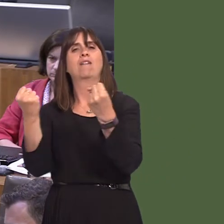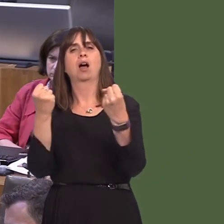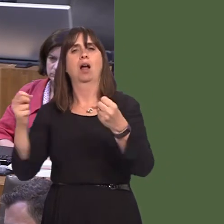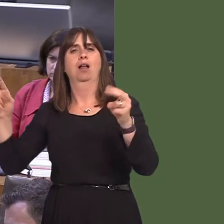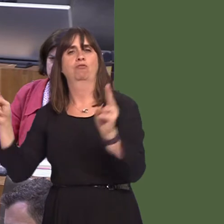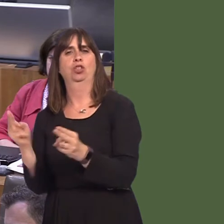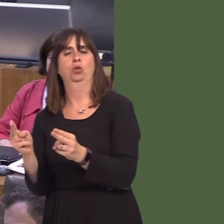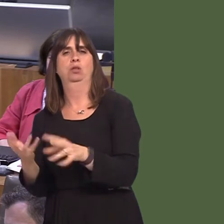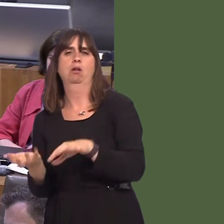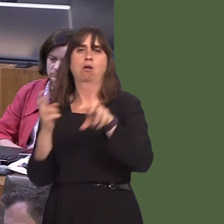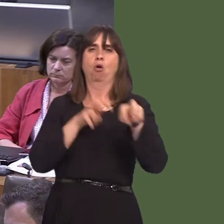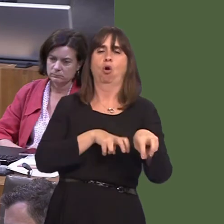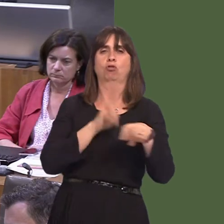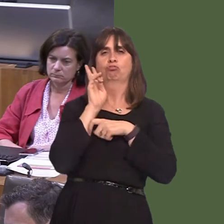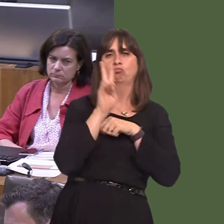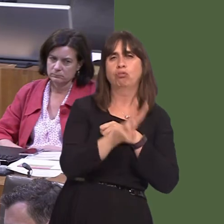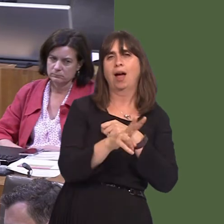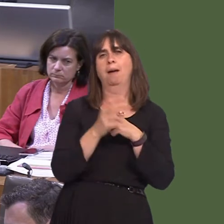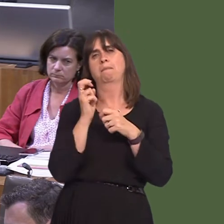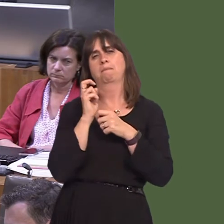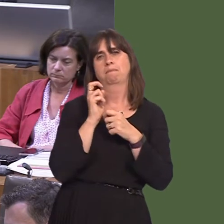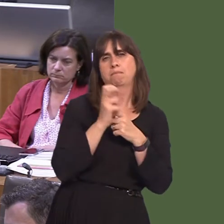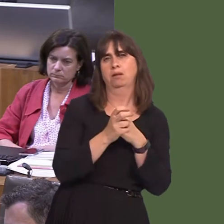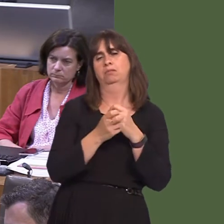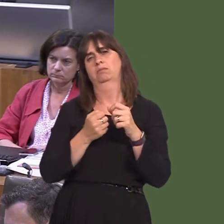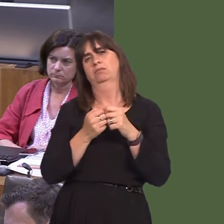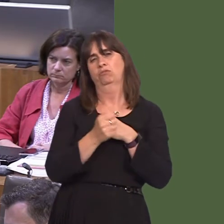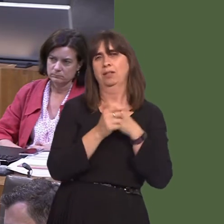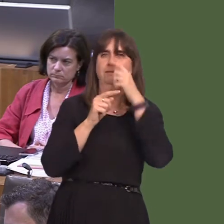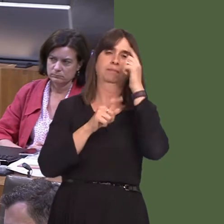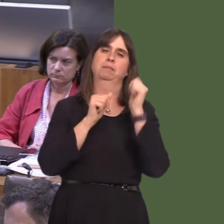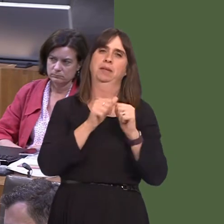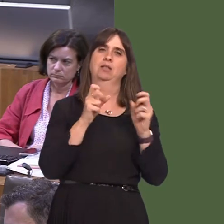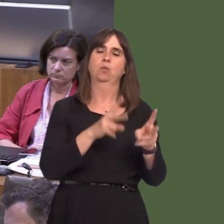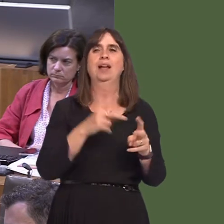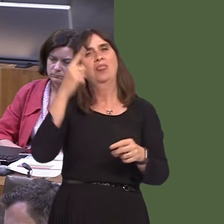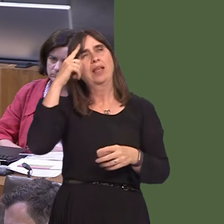to make sure that people don't feel that the only way into work for them is to travel by